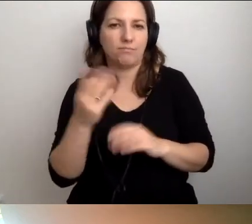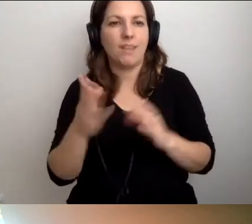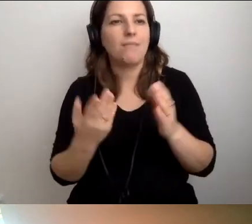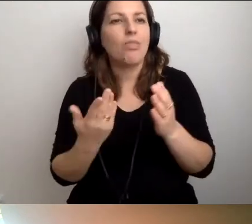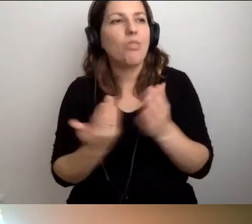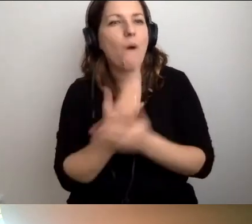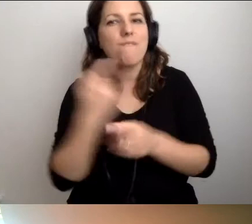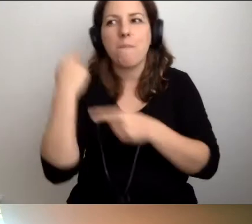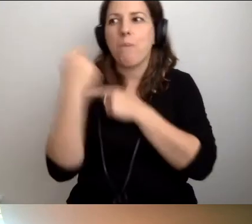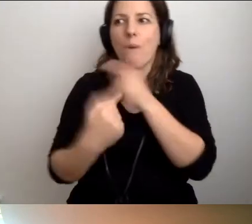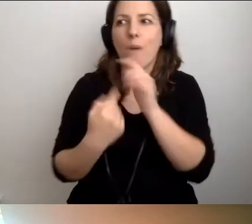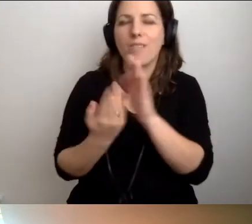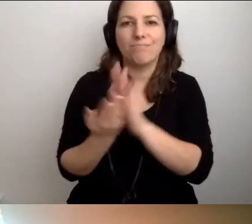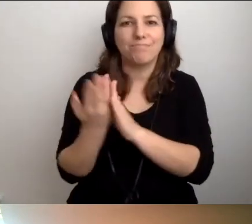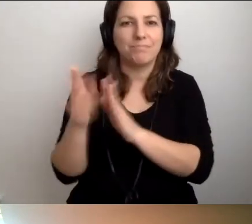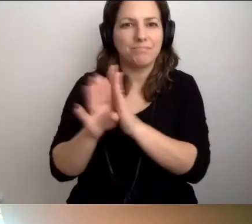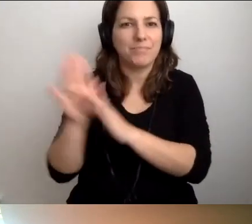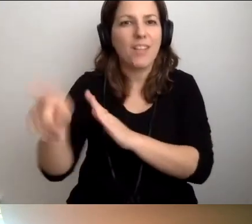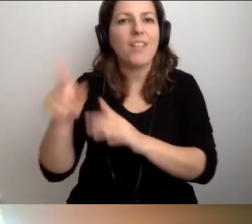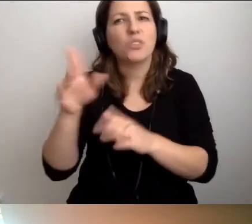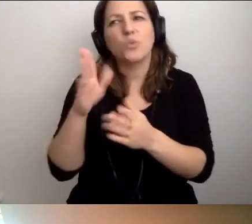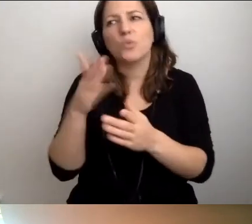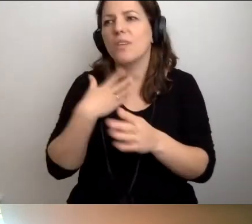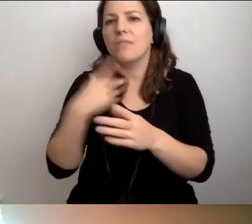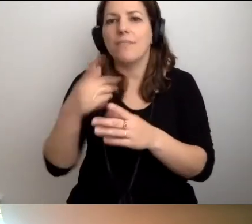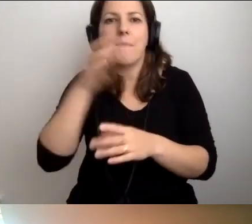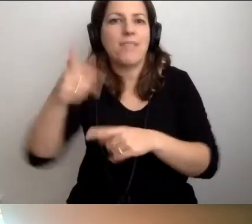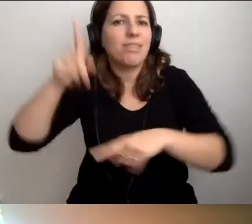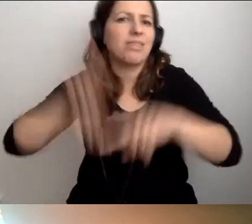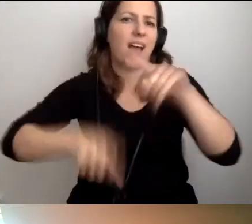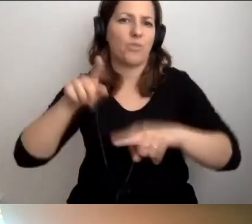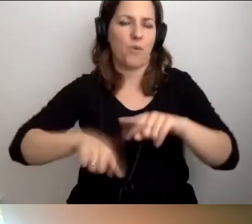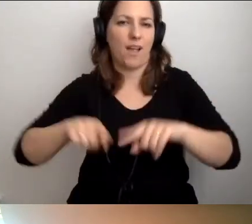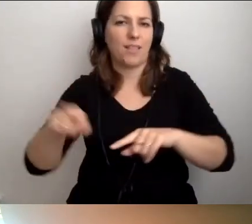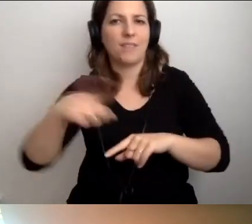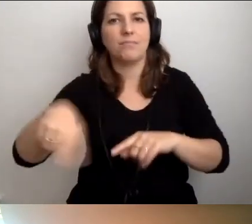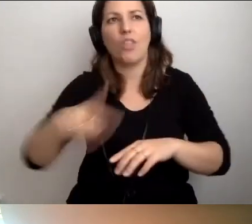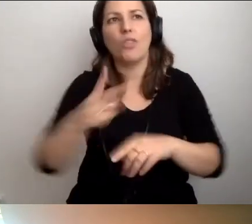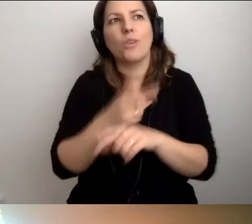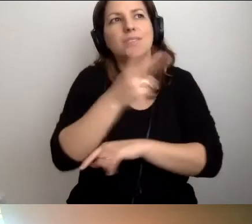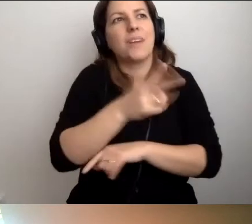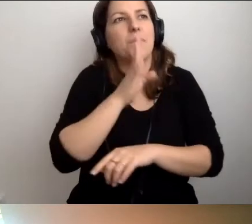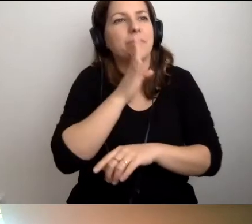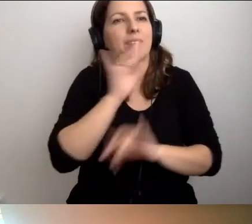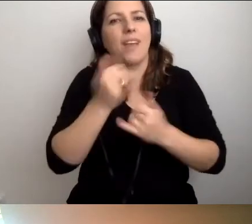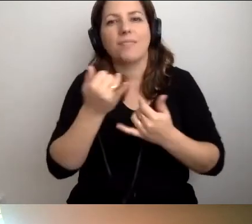Dobrze byłoby, żeby dla nich było to czymś naturalnym. Że dostępność jest jak oddychanie.